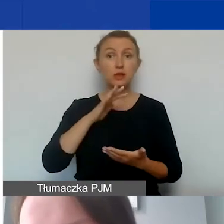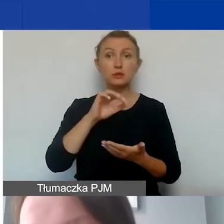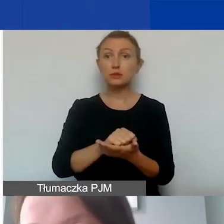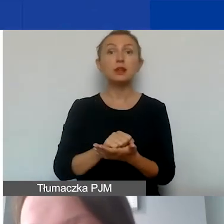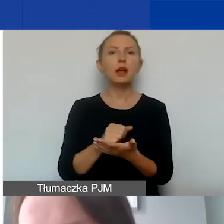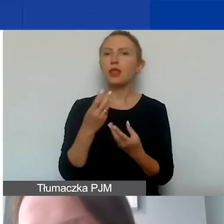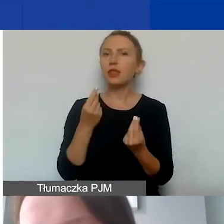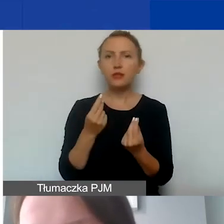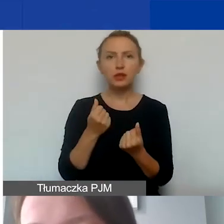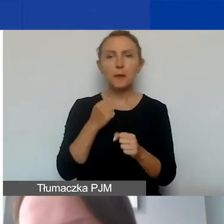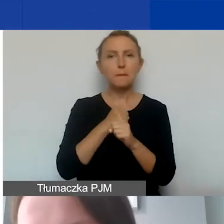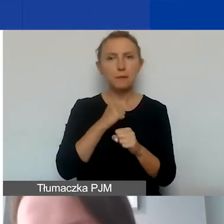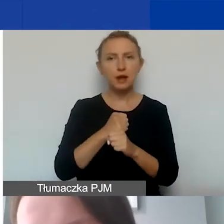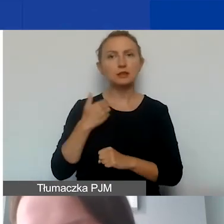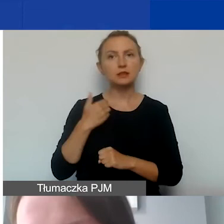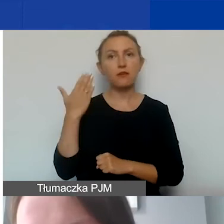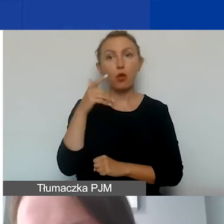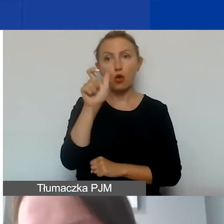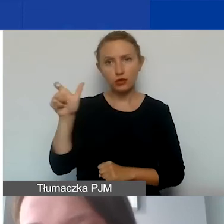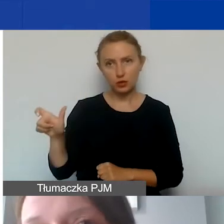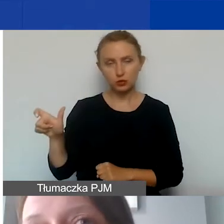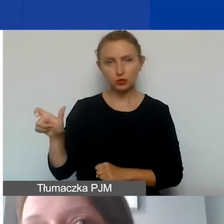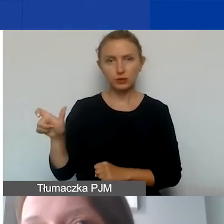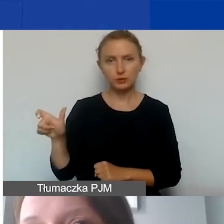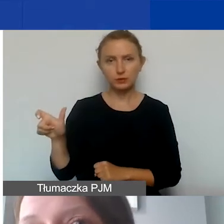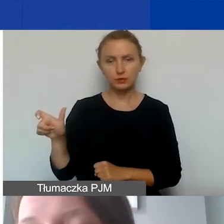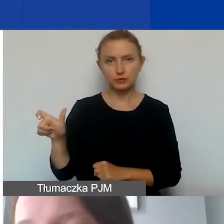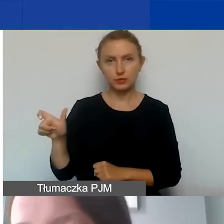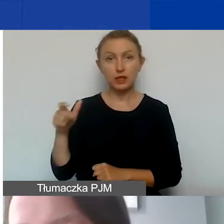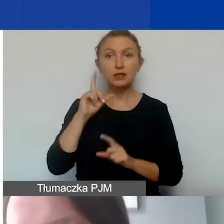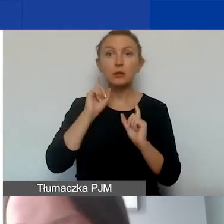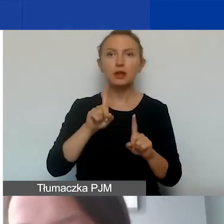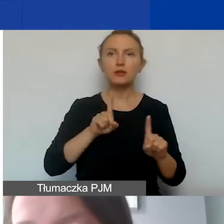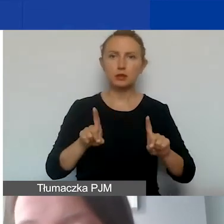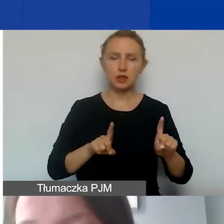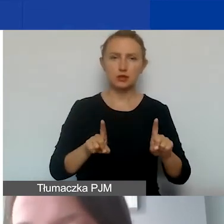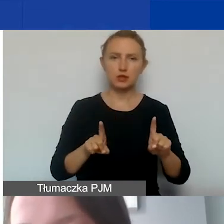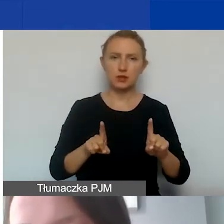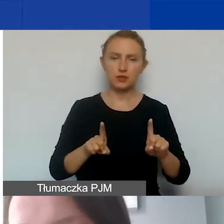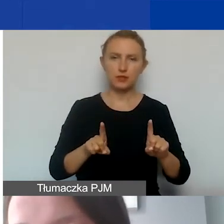w postaci pracy wolontariuszy i wolontariuszek de facto oznacza to - bo to jest wkład niefinansowy -